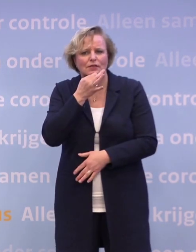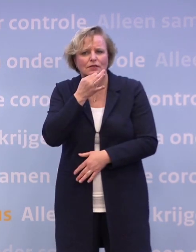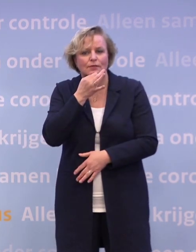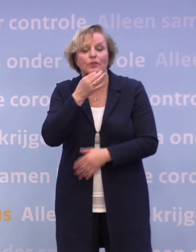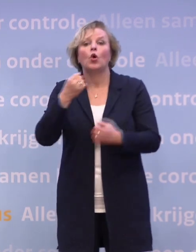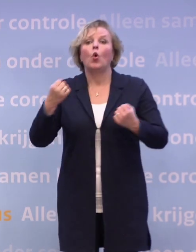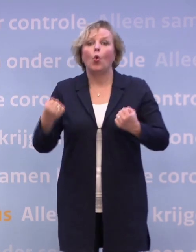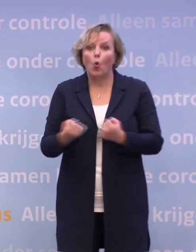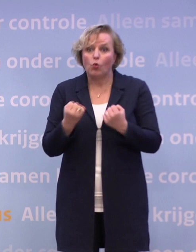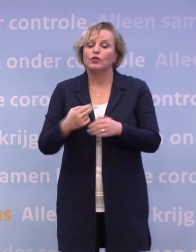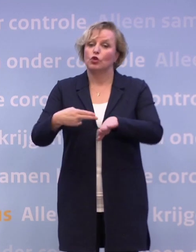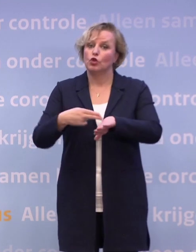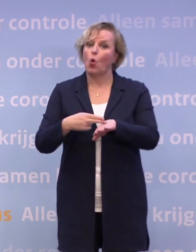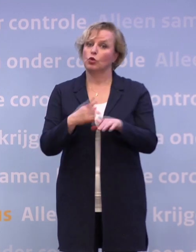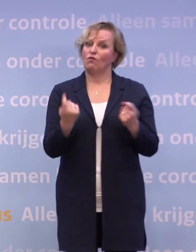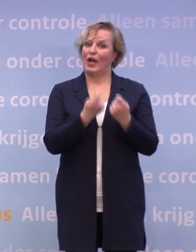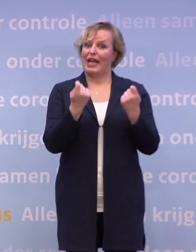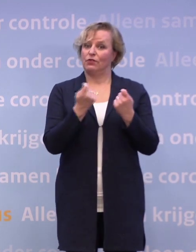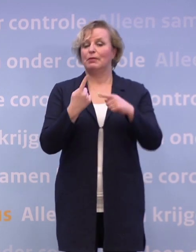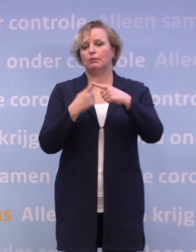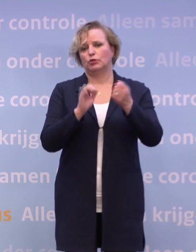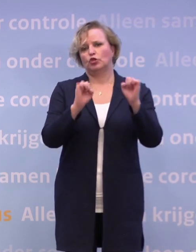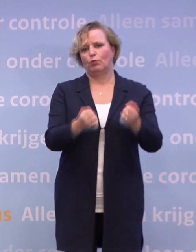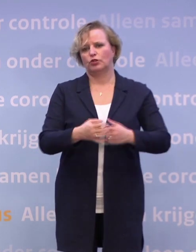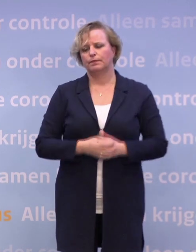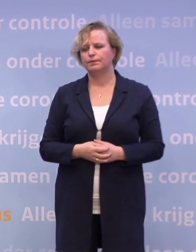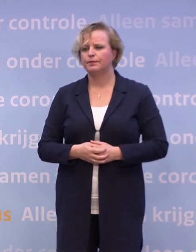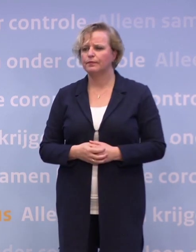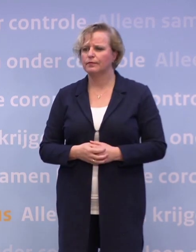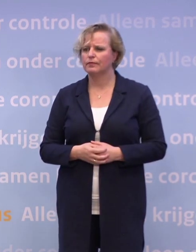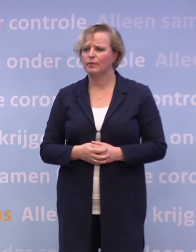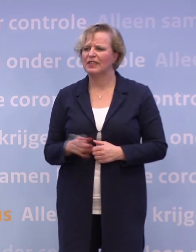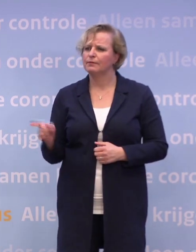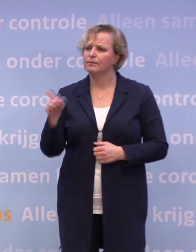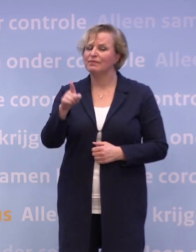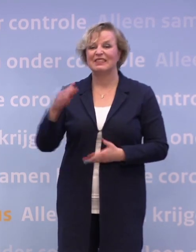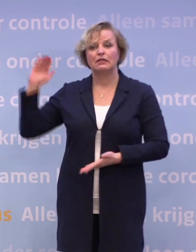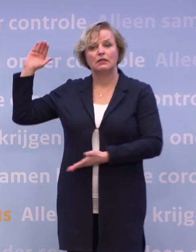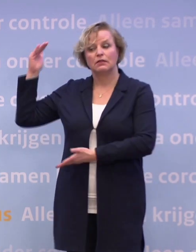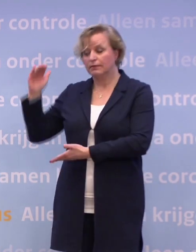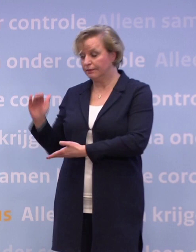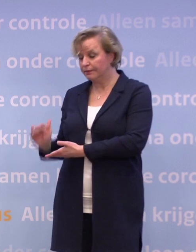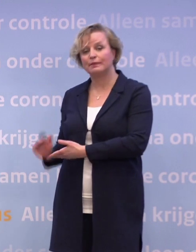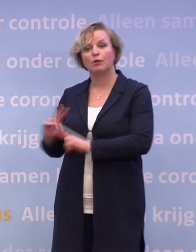Dat oefenen is wel nodig voor evenementen en voor sporten. Hoe gaat u ervoor zorgen dat we weer bij die tien ic-opnames komen?